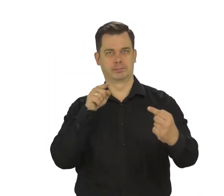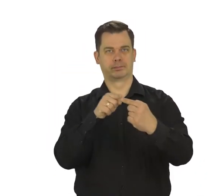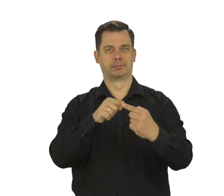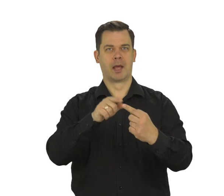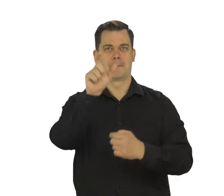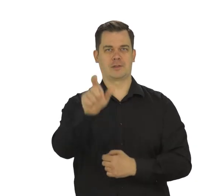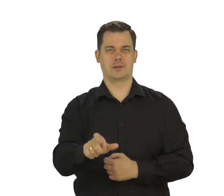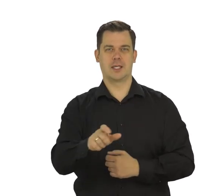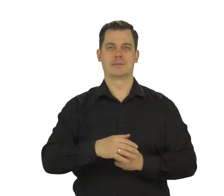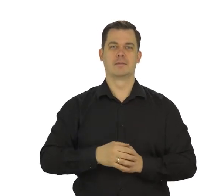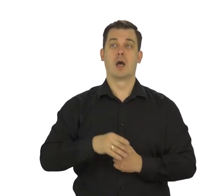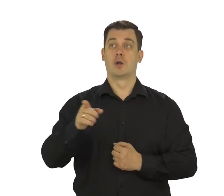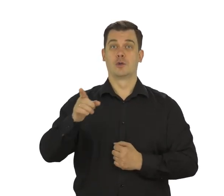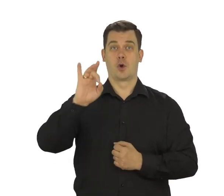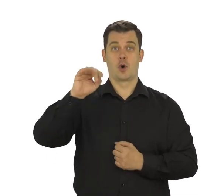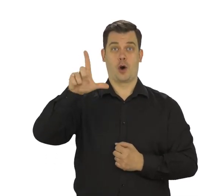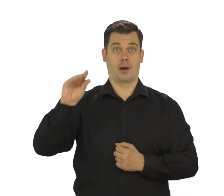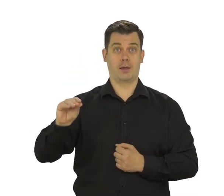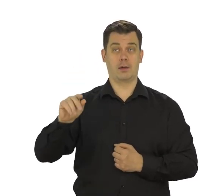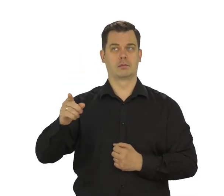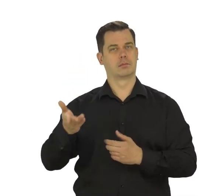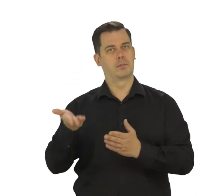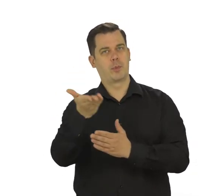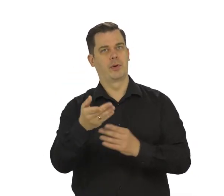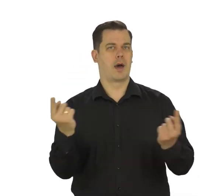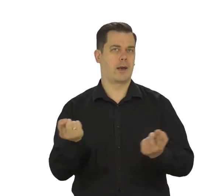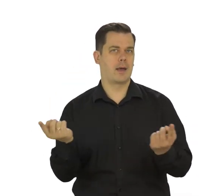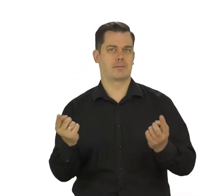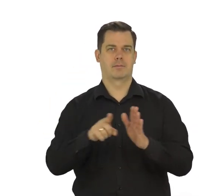Na tej podstawie Google będzie wyswietlał Ci odpowiednie reklamy.